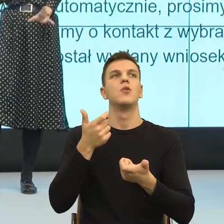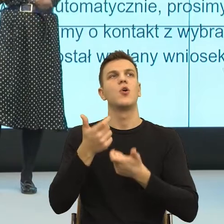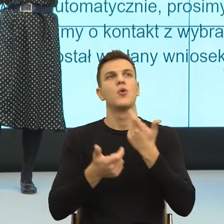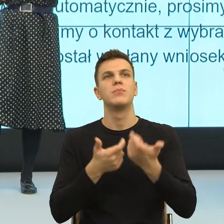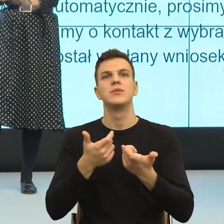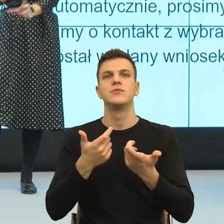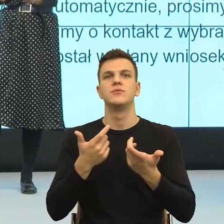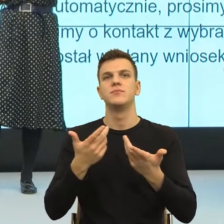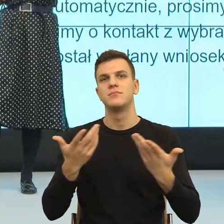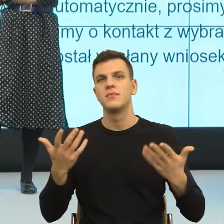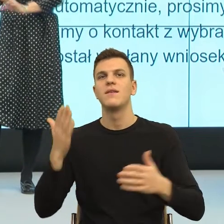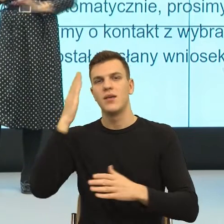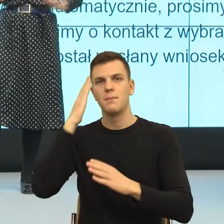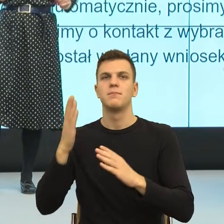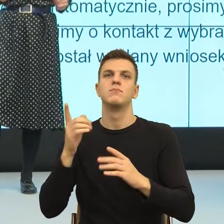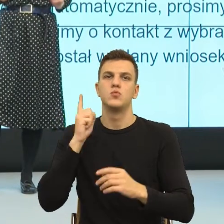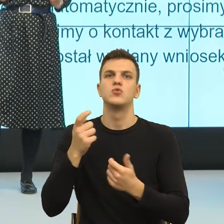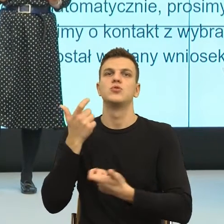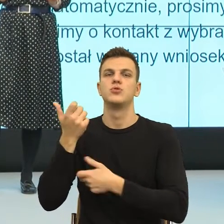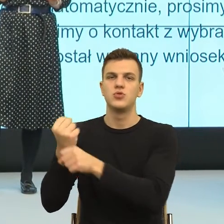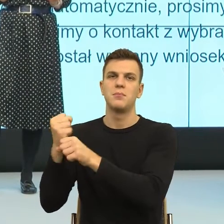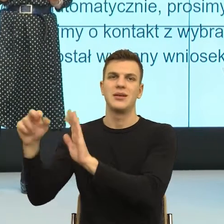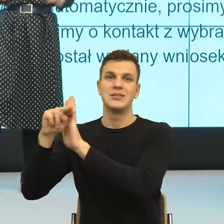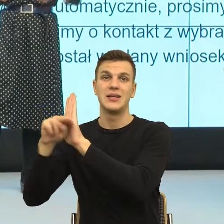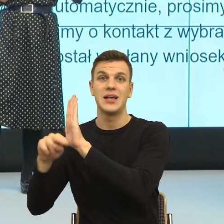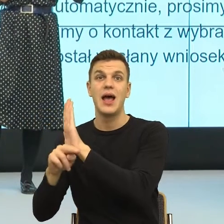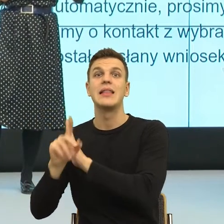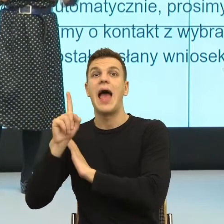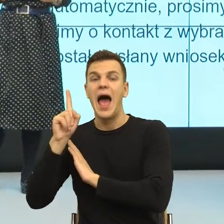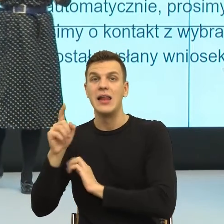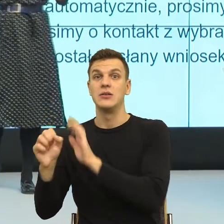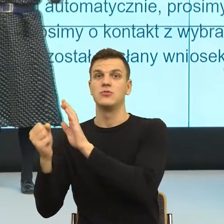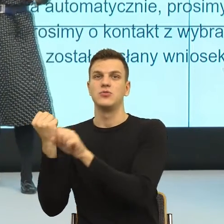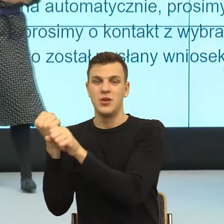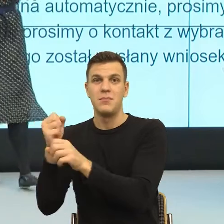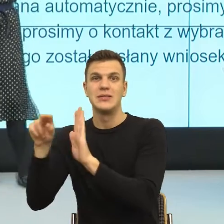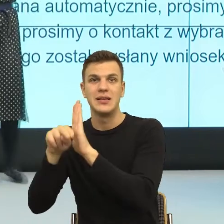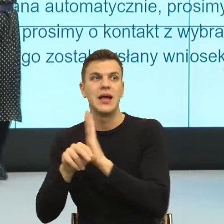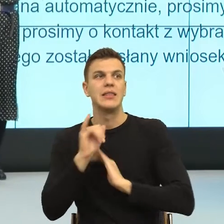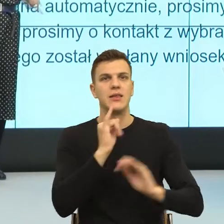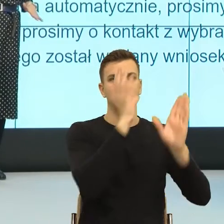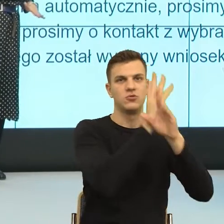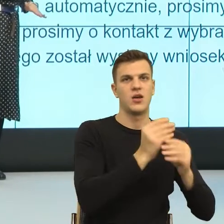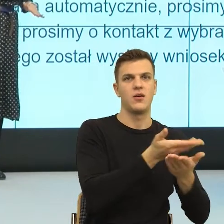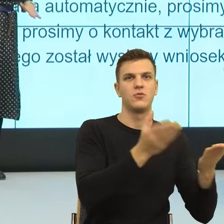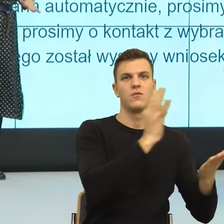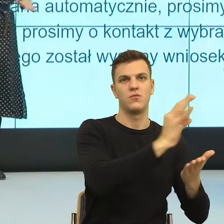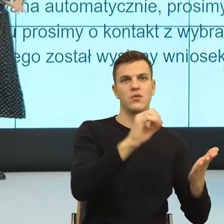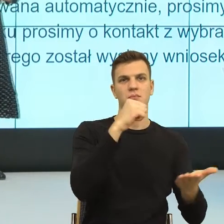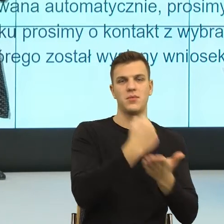obawy drugiej osoby, tu szczególnie myślę o tych osobach, które w hierarchii społecznej są dosyć nisko i charakteryzują się